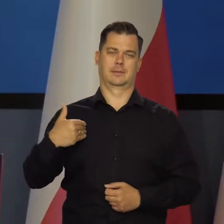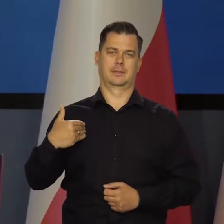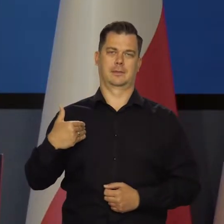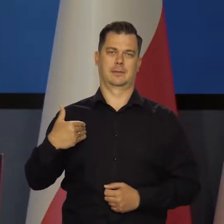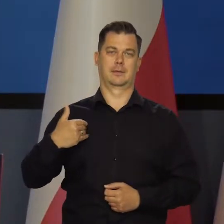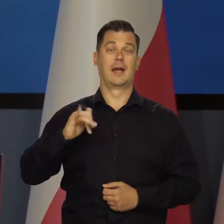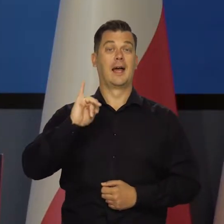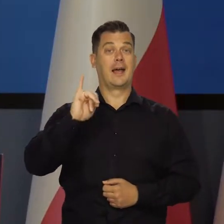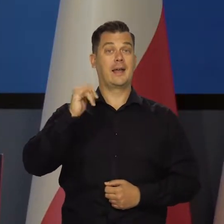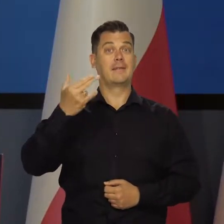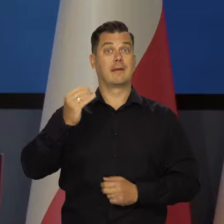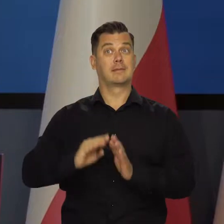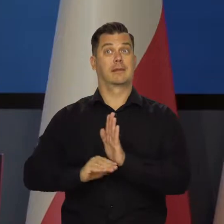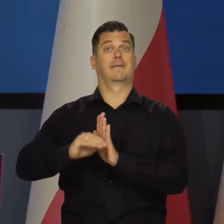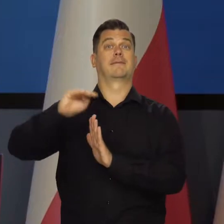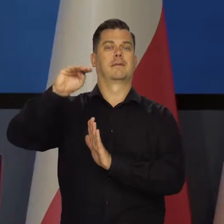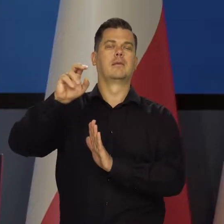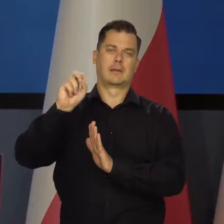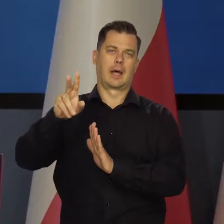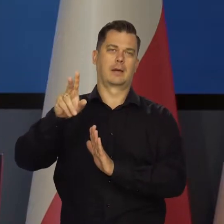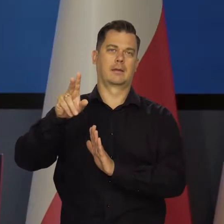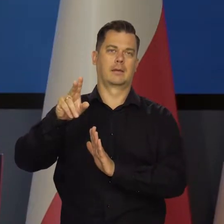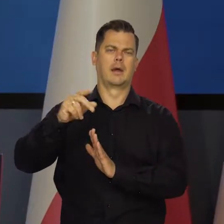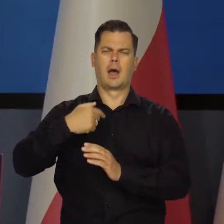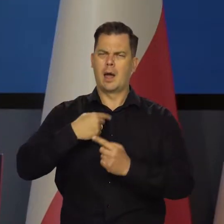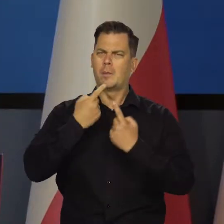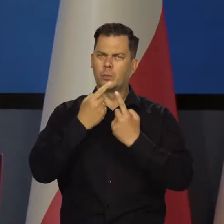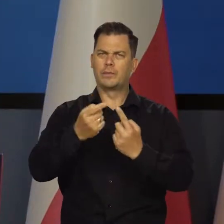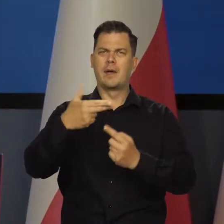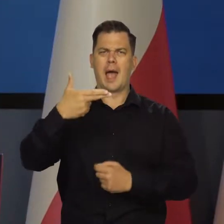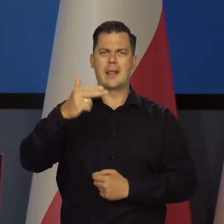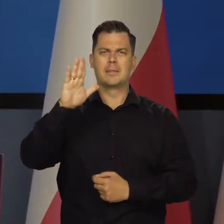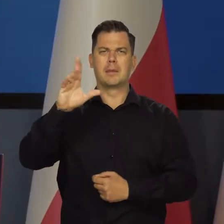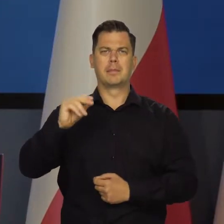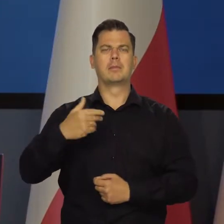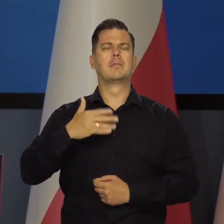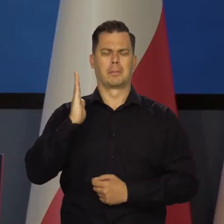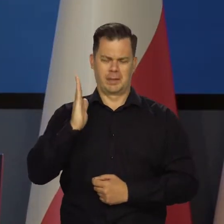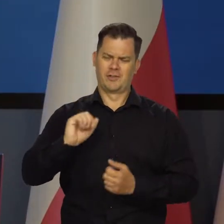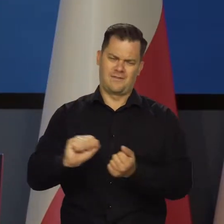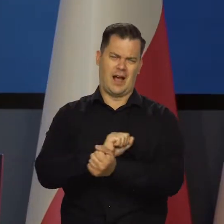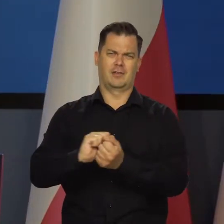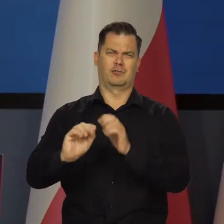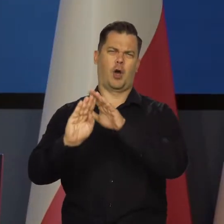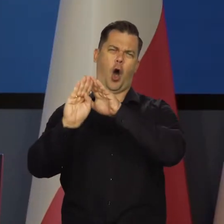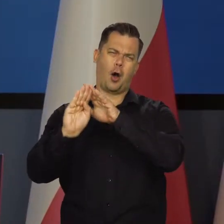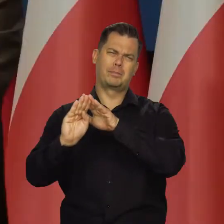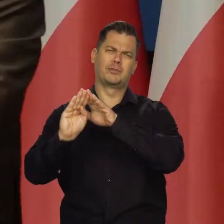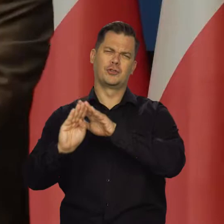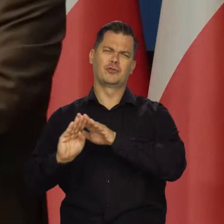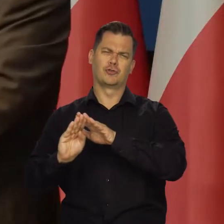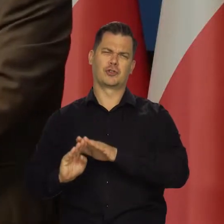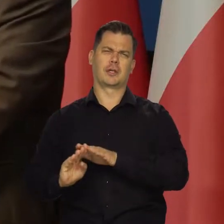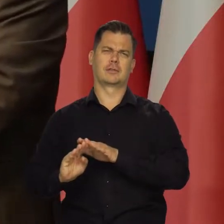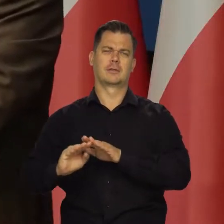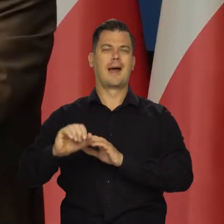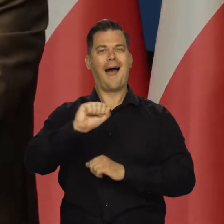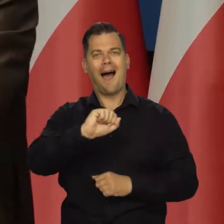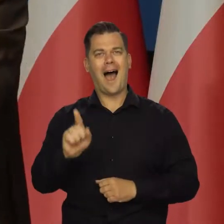I tak jak zapowiedziałem w imieniu Narodowego Banku Polskiego i Rady Polityki Pieniężnej, będziemy z tą inflacją walczyć, aż ją zredukujemy do poziomu,